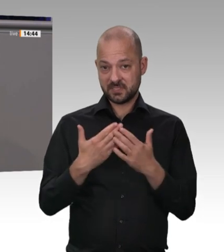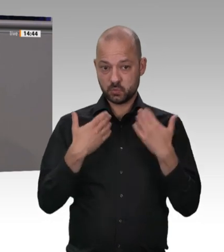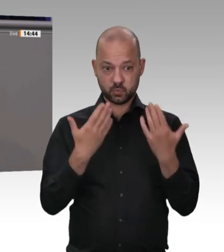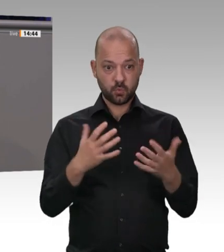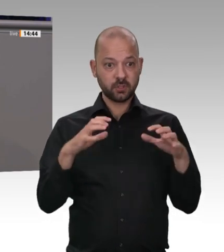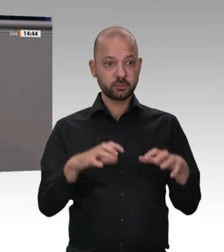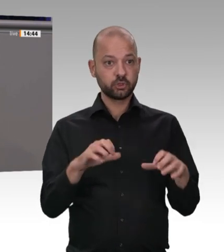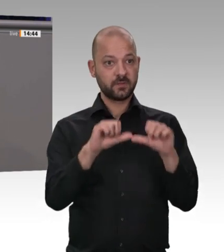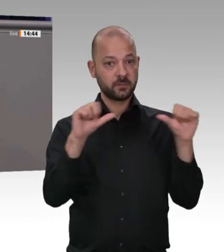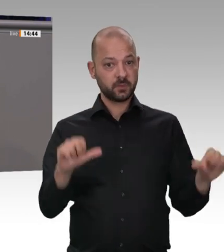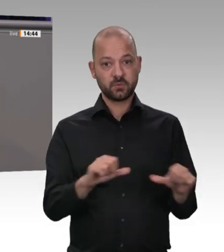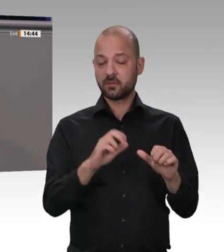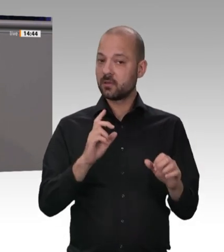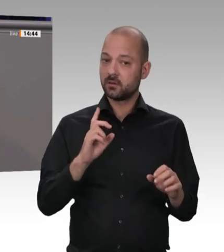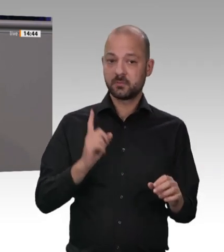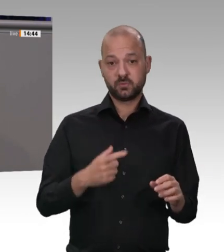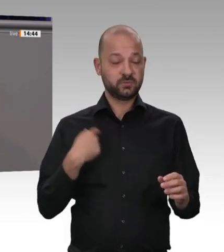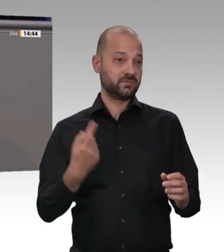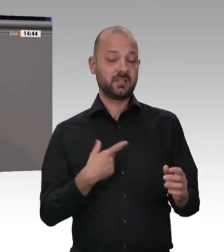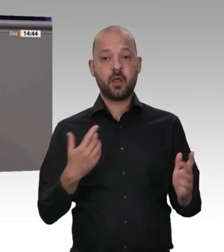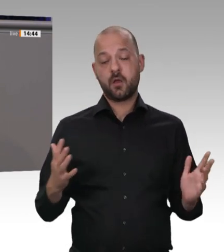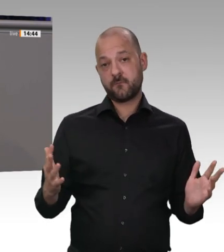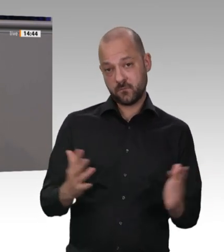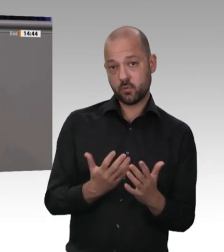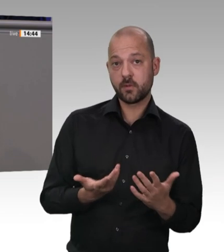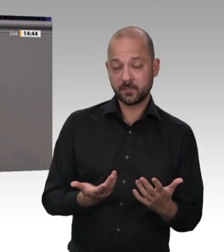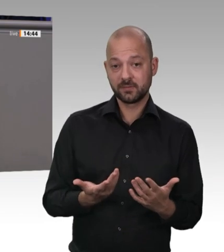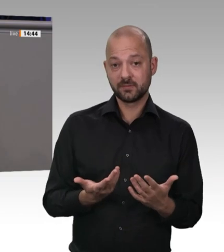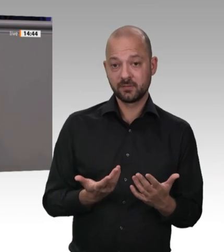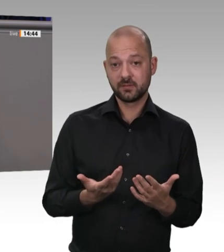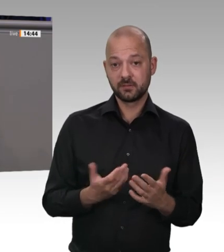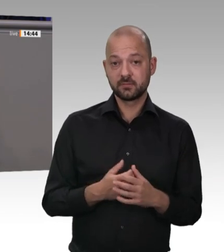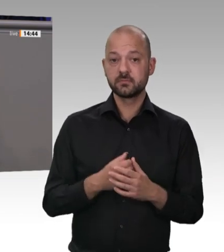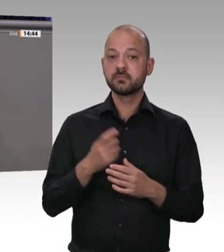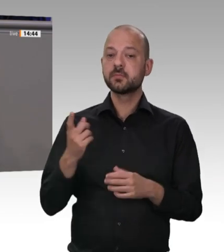intensivieren und auch Kontrollquoten festzuschreiben, damit Kontrollen stattfinden. Und es geht